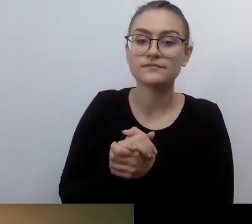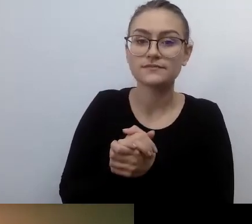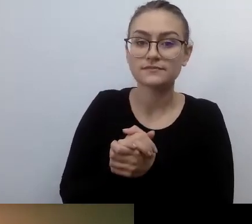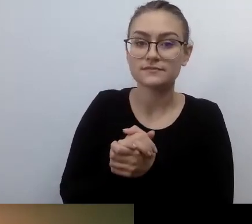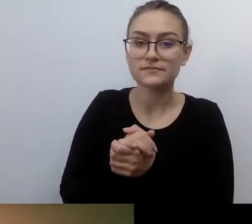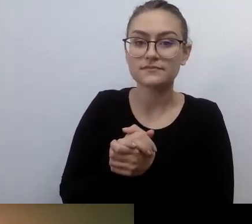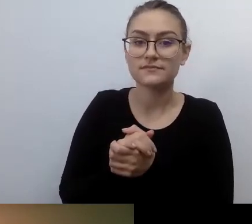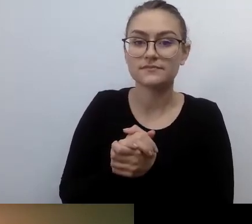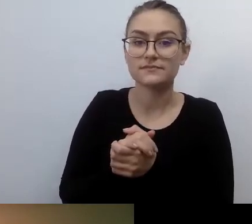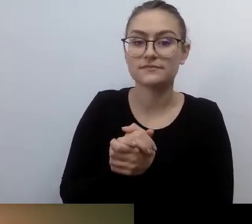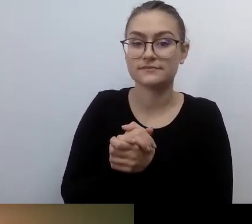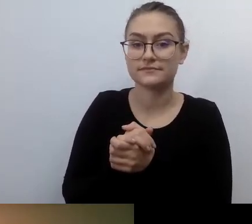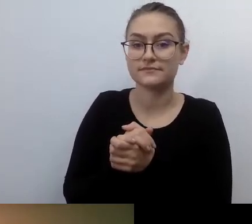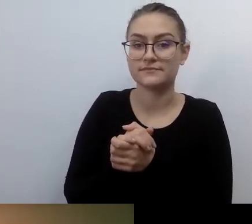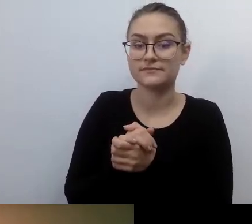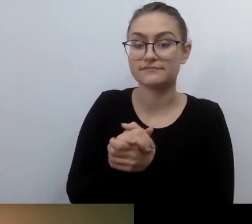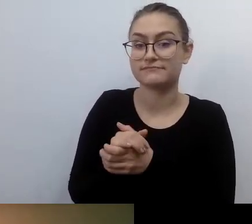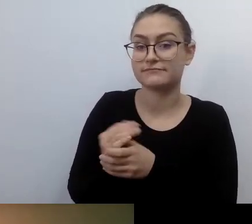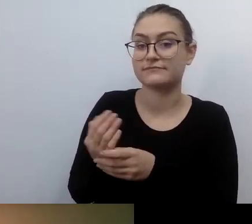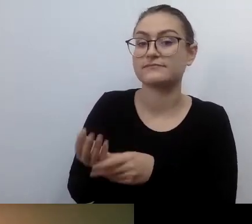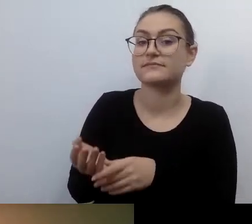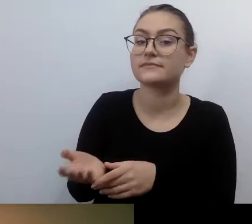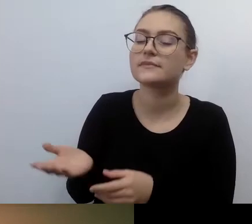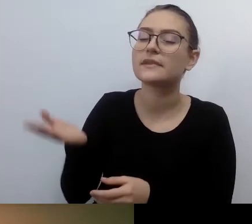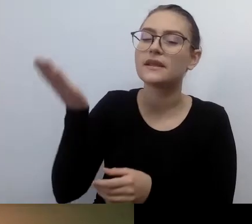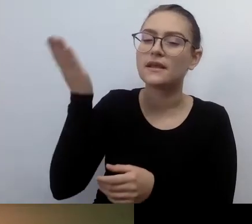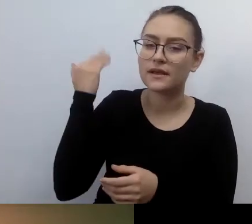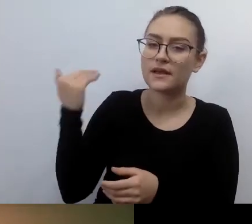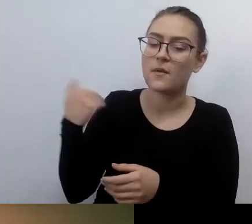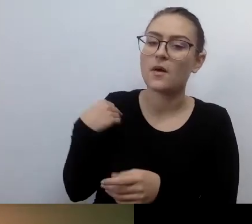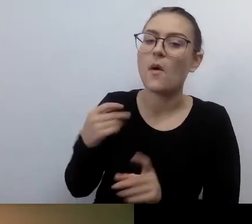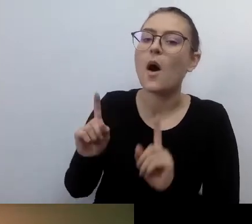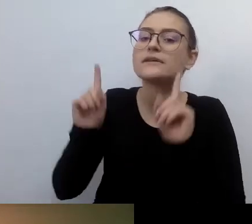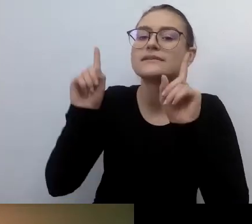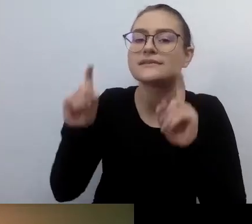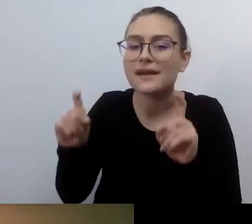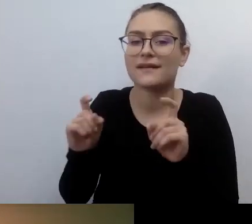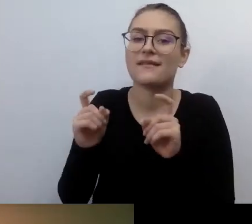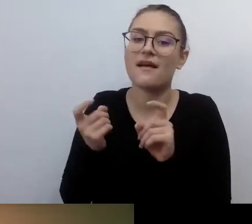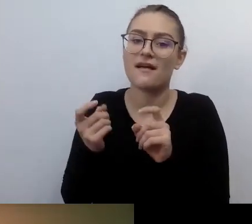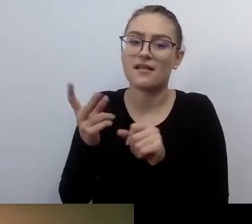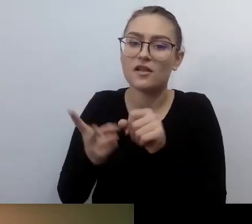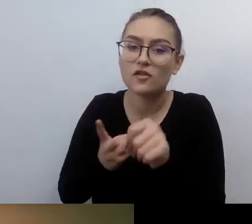kiedy ruch dostępnościowy dopiero rozkwitał, były pojedyncze osoby, które miały dużo energii i chęci.